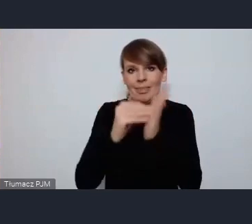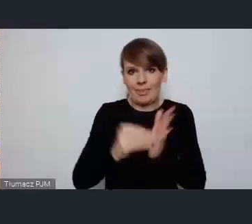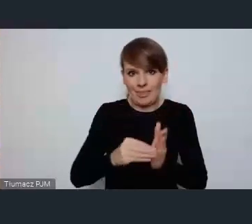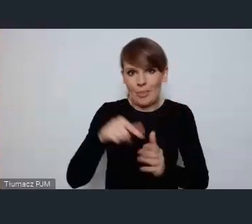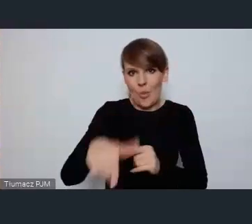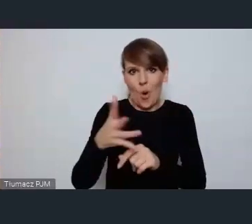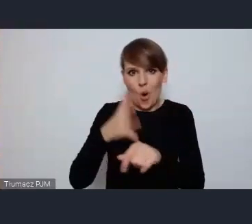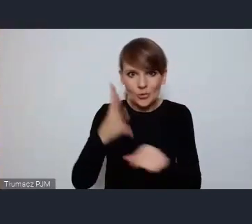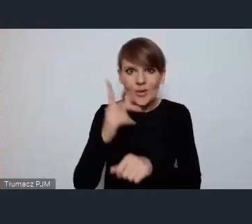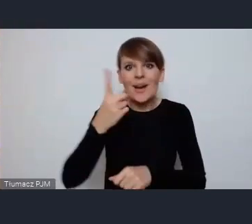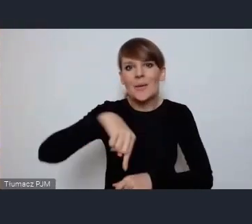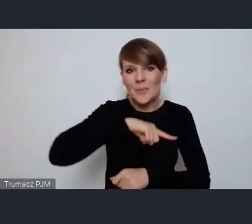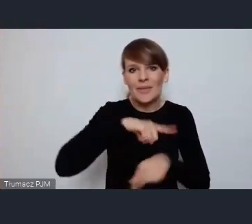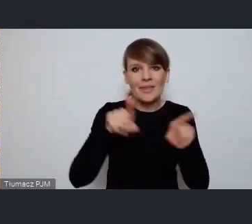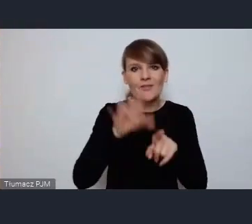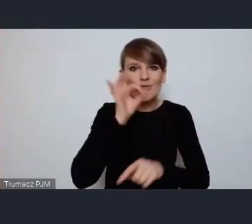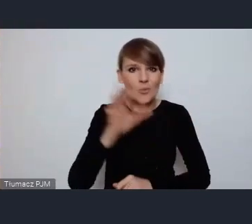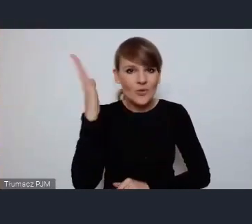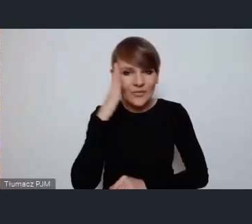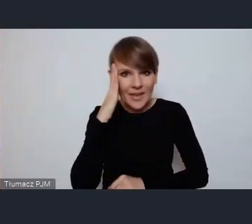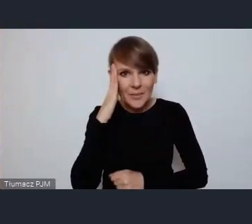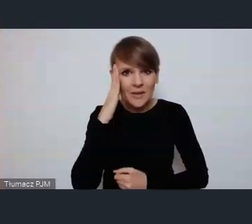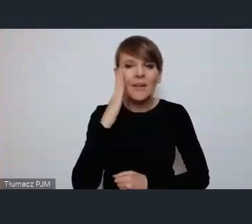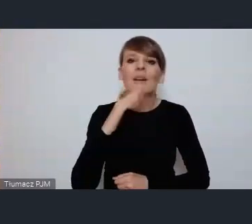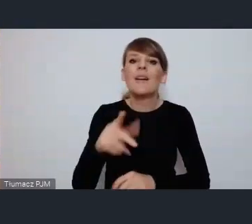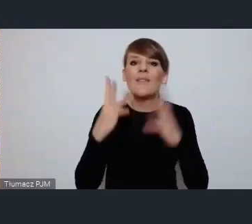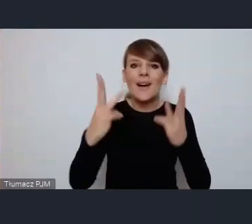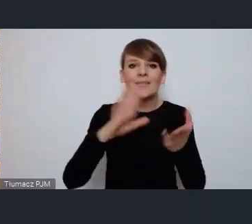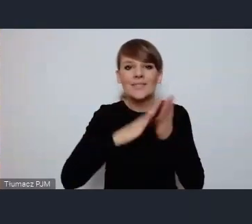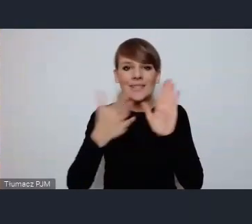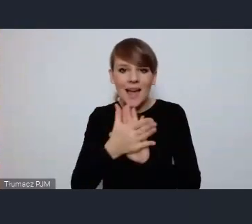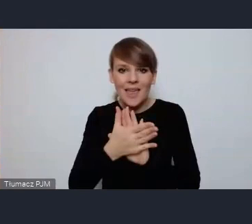ale wiemy też doskonale jak ważne jest wzajemne uczenie się od siebie.